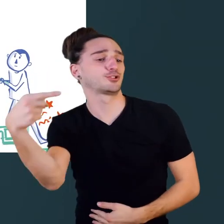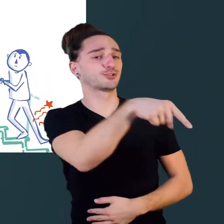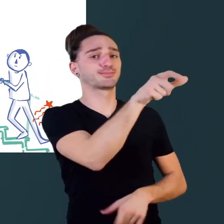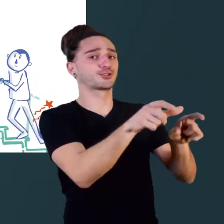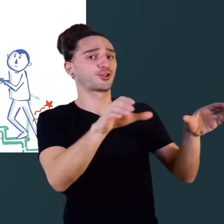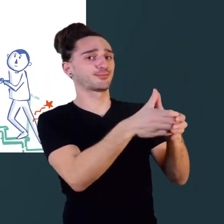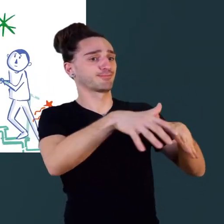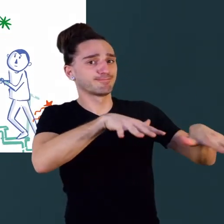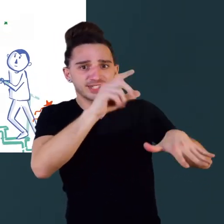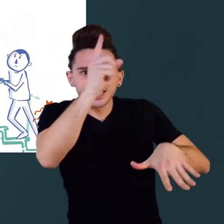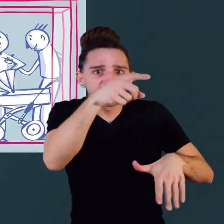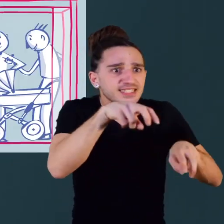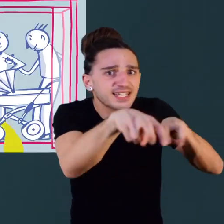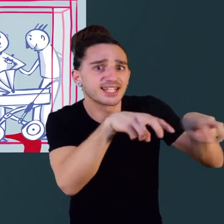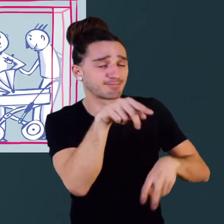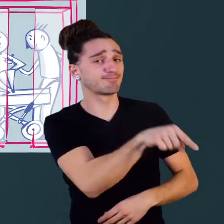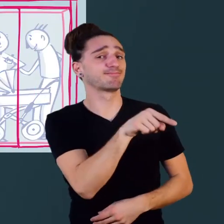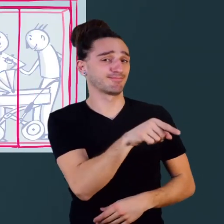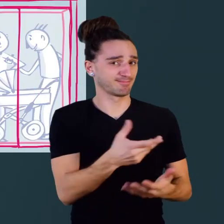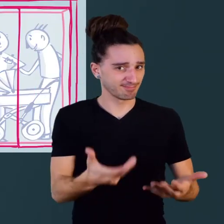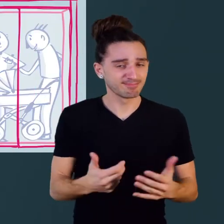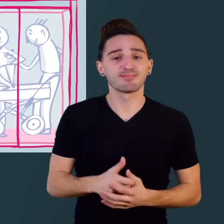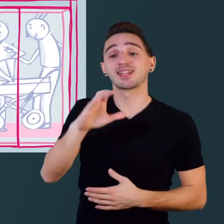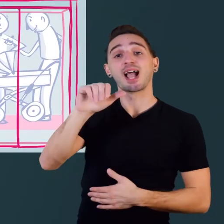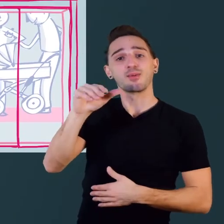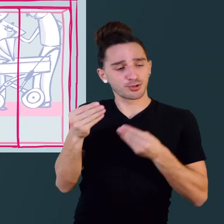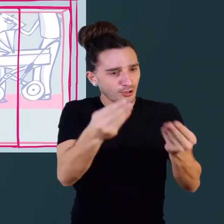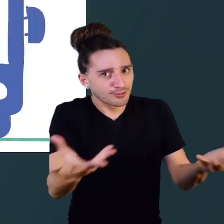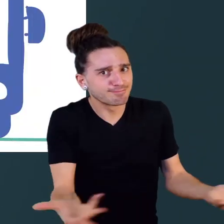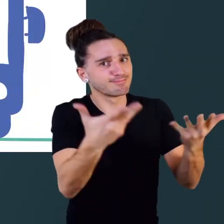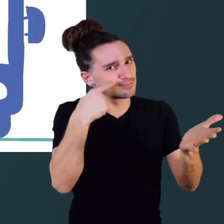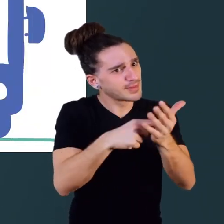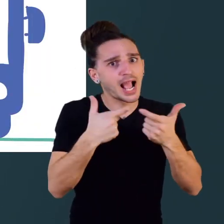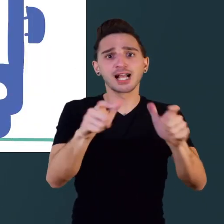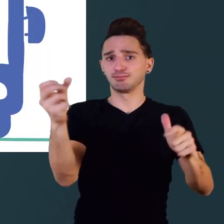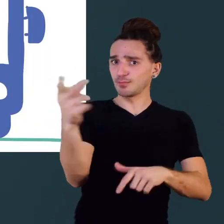Le CAWaB défend l'accessibilité pour que l'on puisse tous prendre le bus,